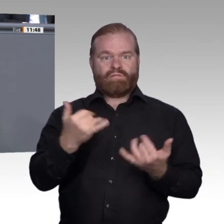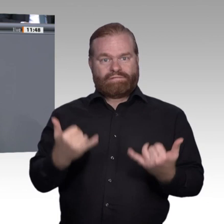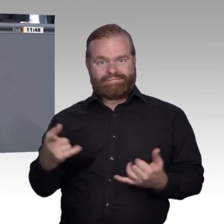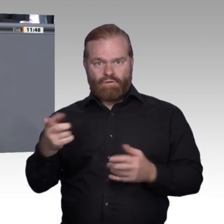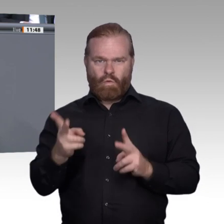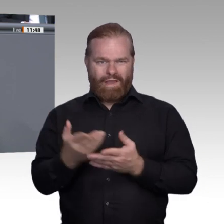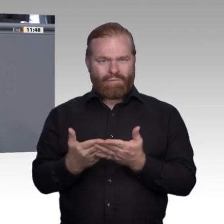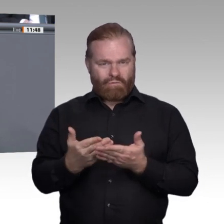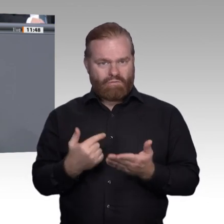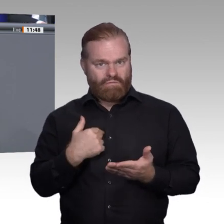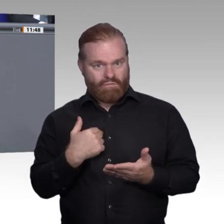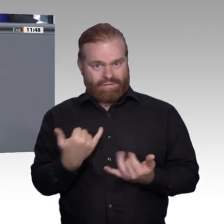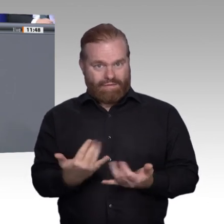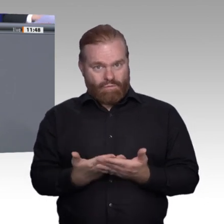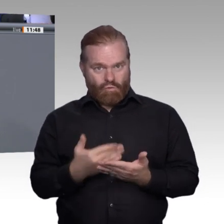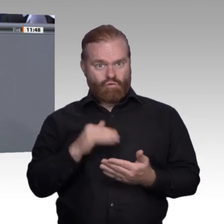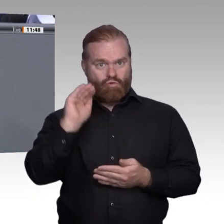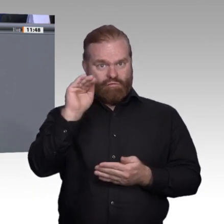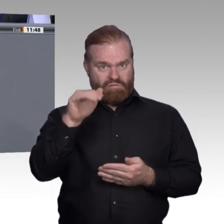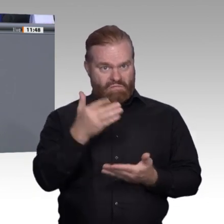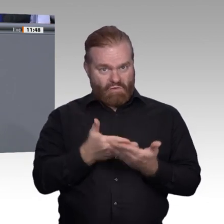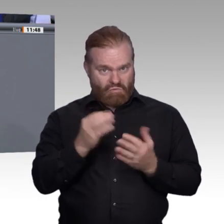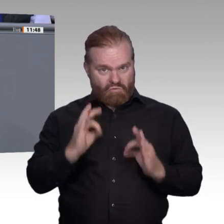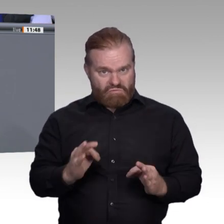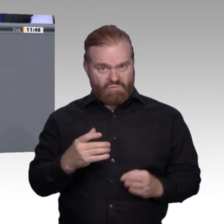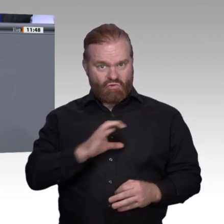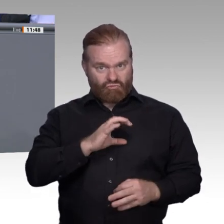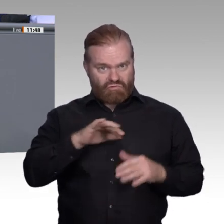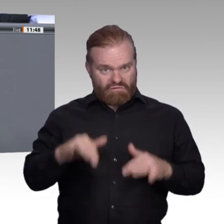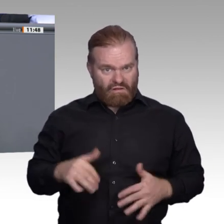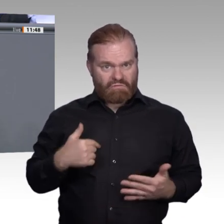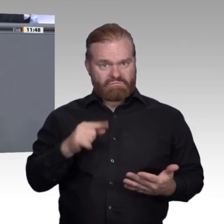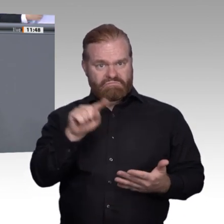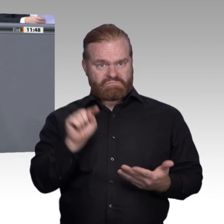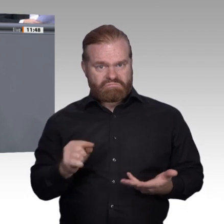durch eine Betrachtung theoretischer Substitutionspotenziale mindern. Es sind Sorgen, auf die wir keine